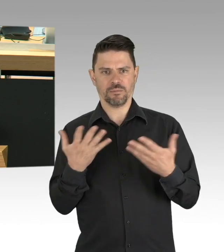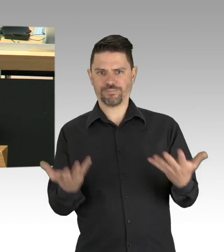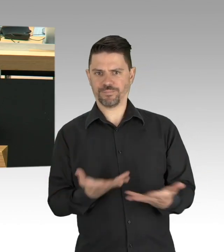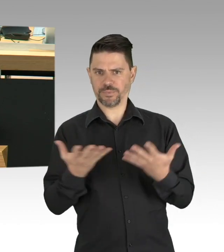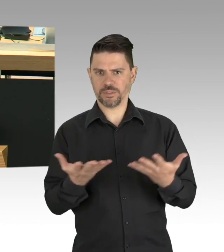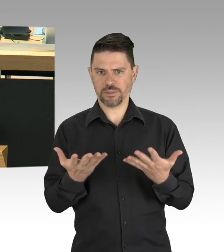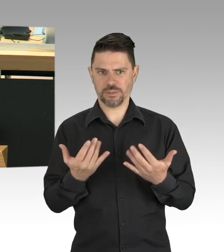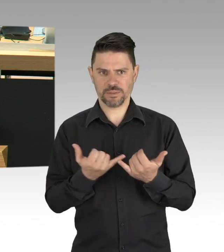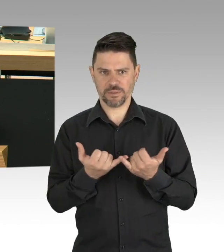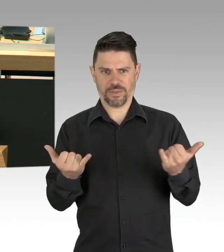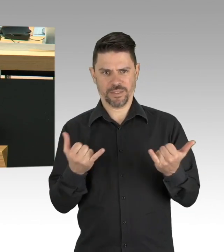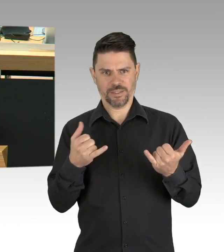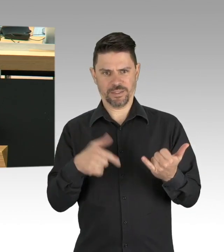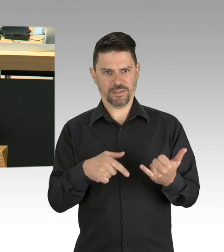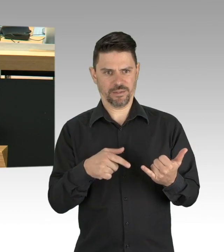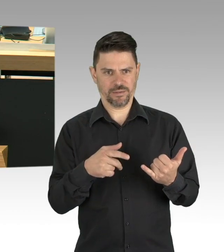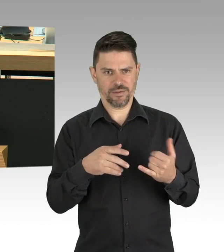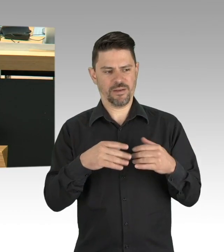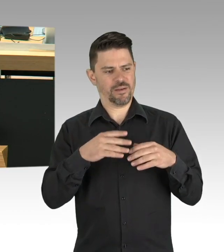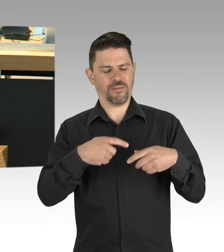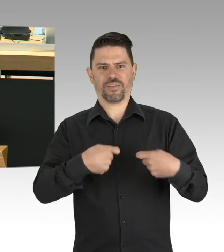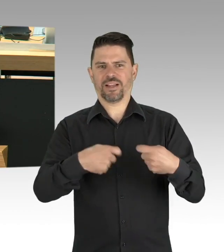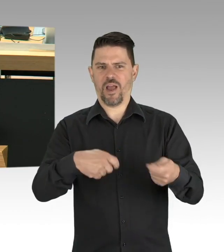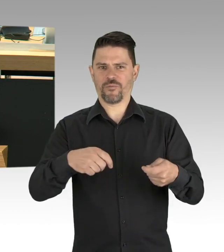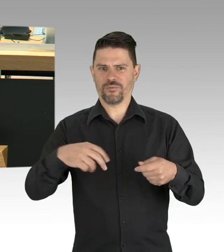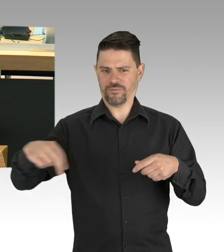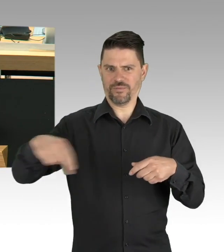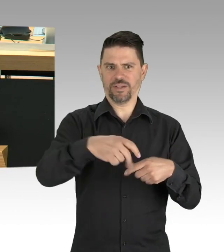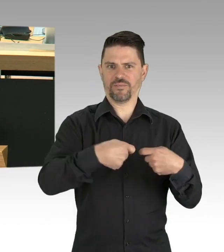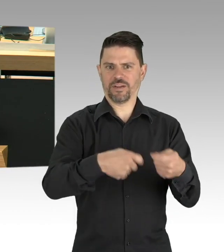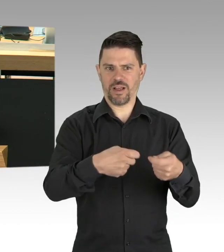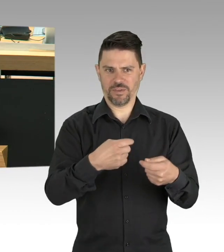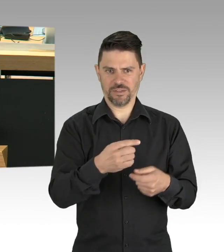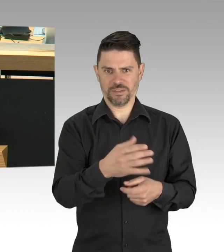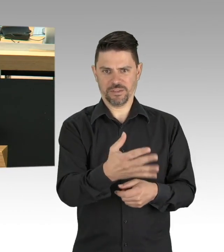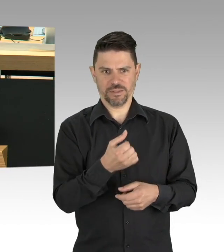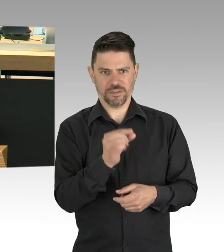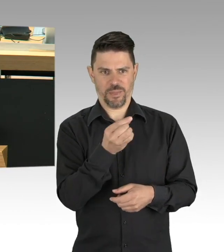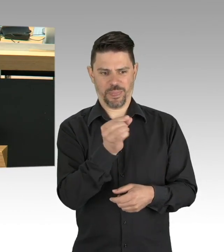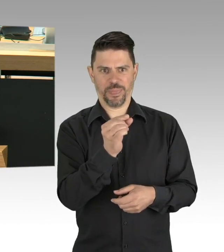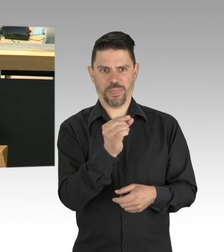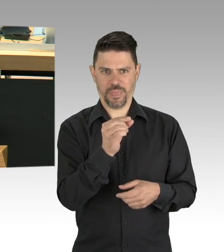hängen von diesem daniederliegenden Bereich des Tourismus ab. Hier geht es um wirtschaftliche Existenzen,